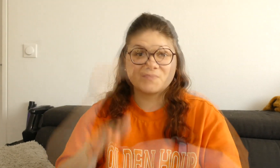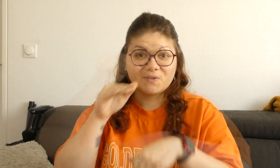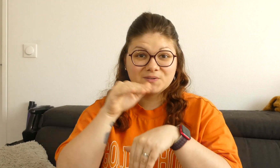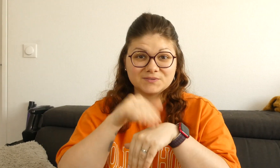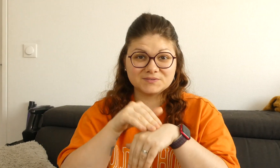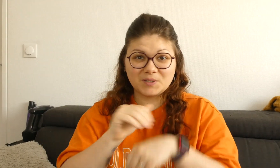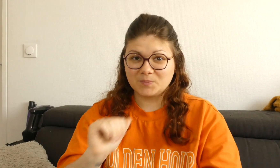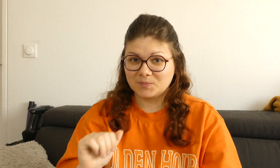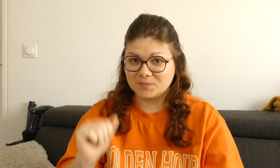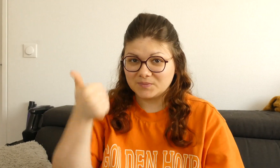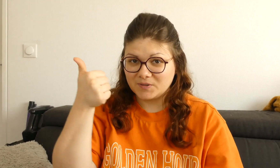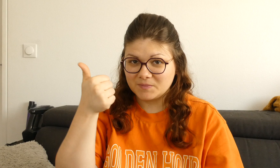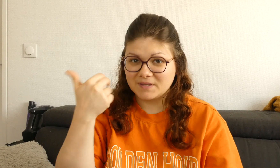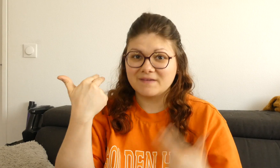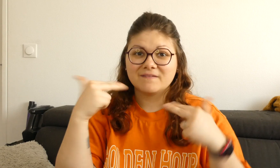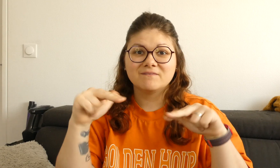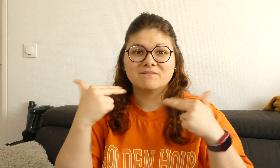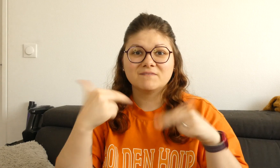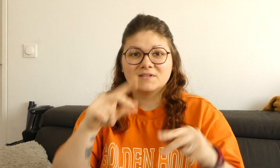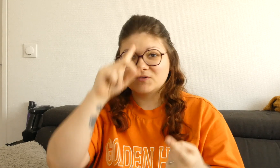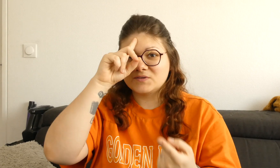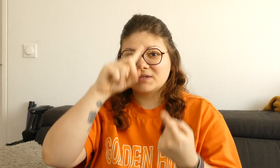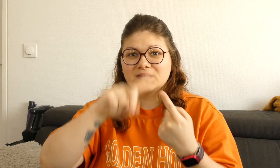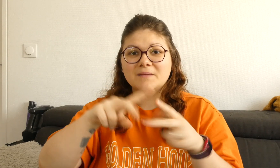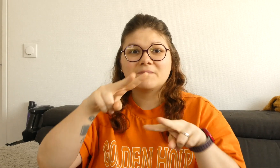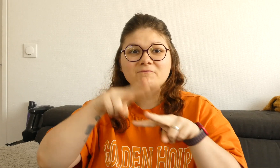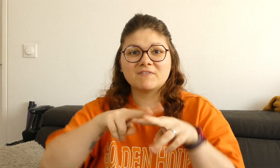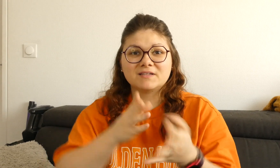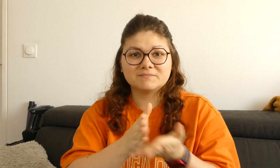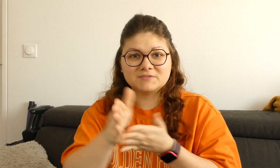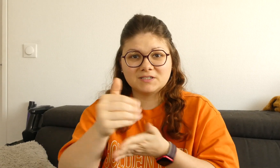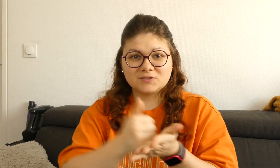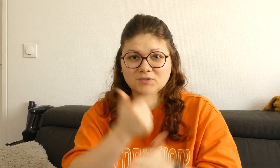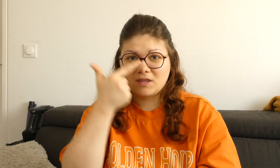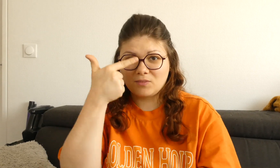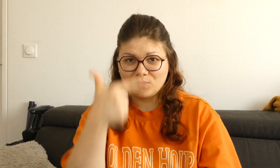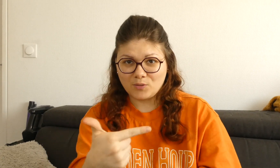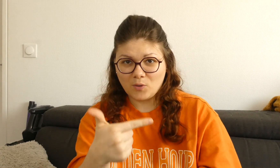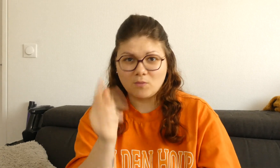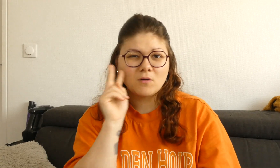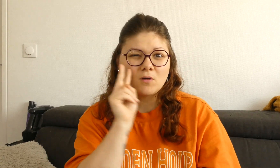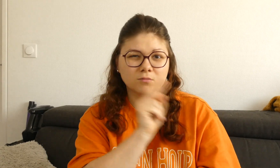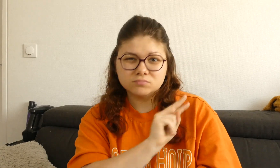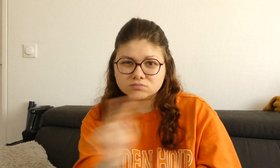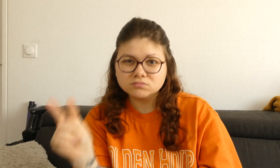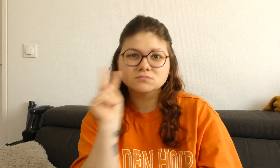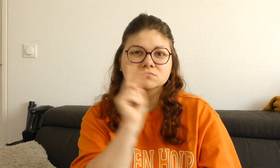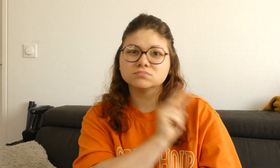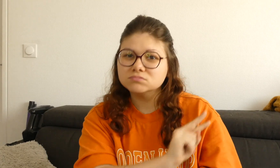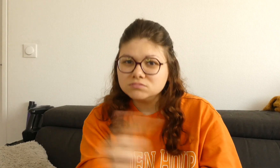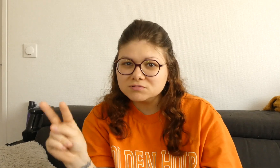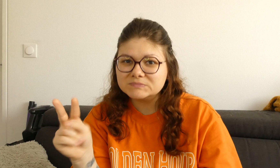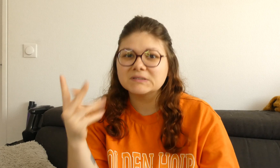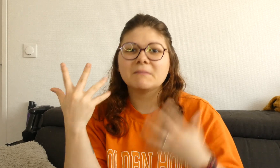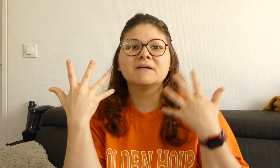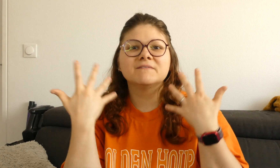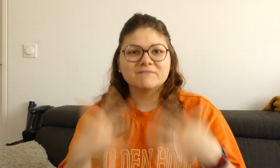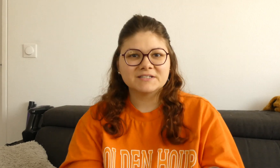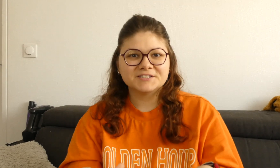je vous conseille en premier de regarder ces deux vidéos pour ensuite pouvoir regarder cette vidéo.